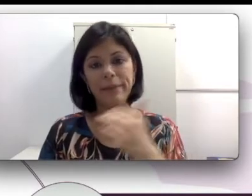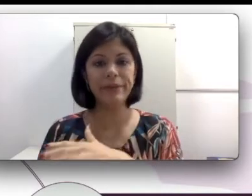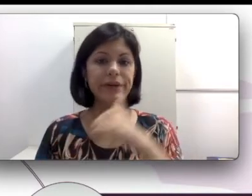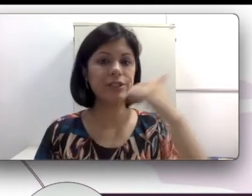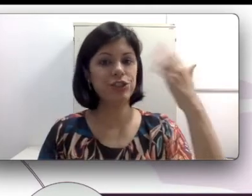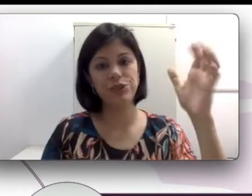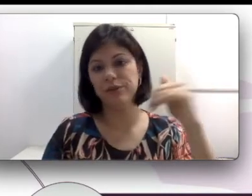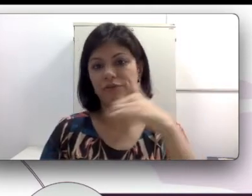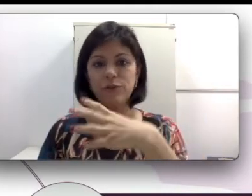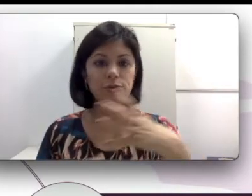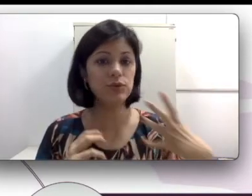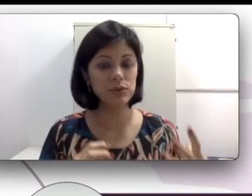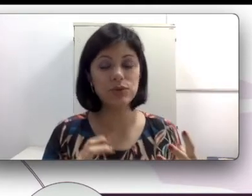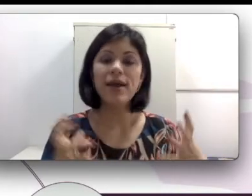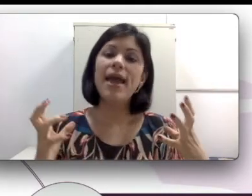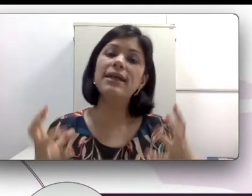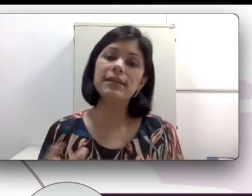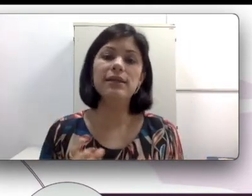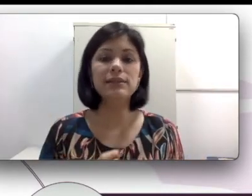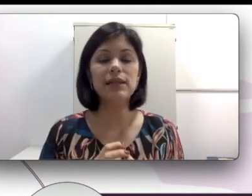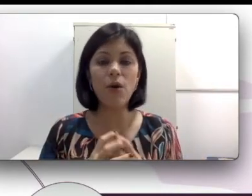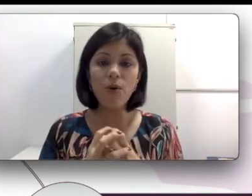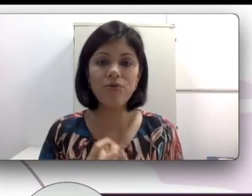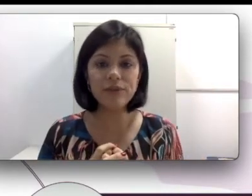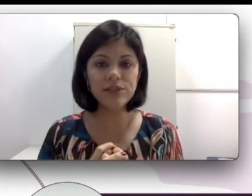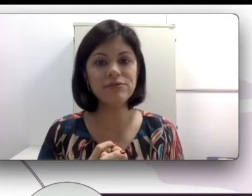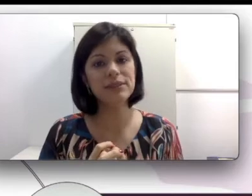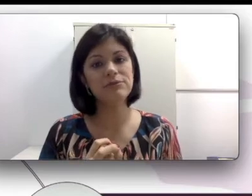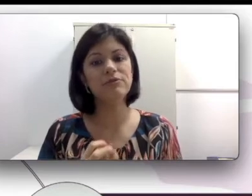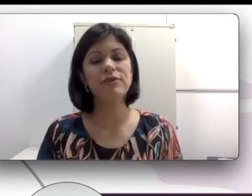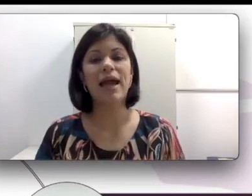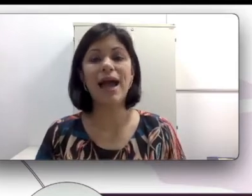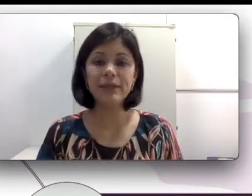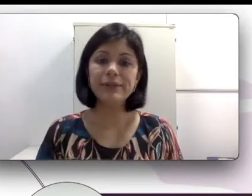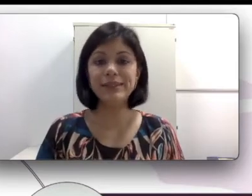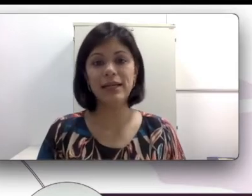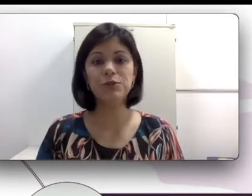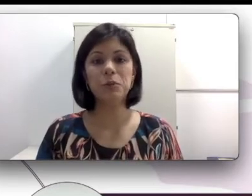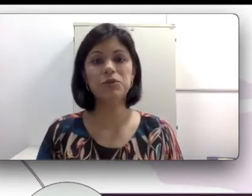pai, mãe, tio avó surdo, essa criança ouvinte vai devolver a língua de sinais como a sua